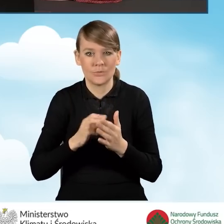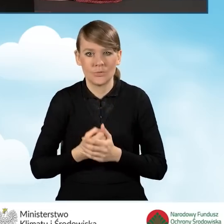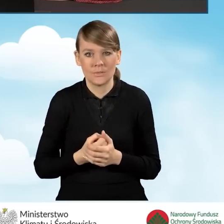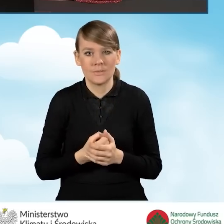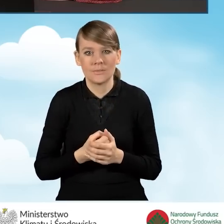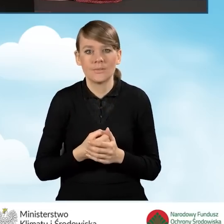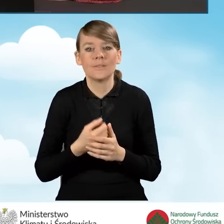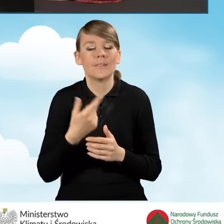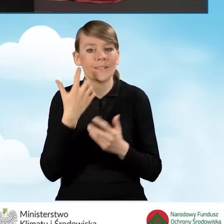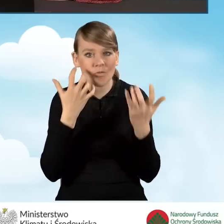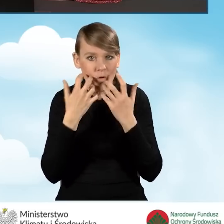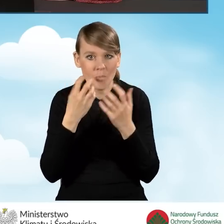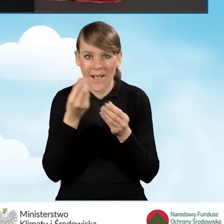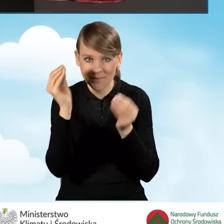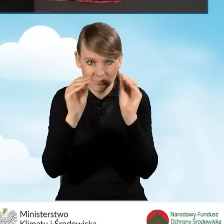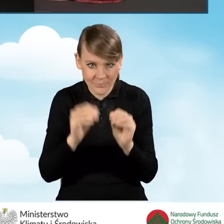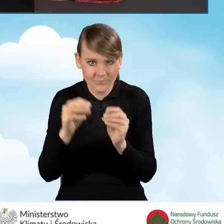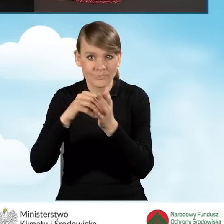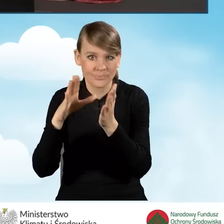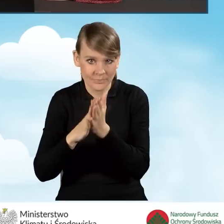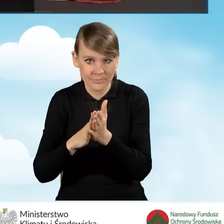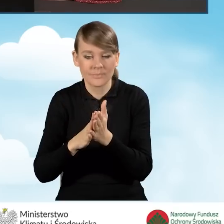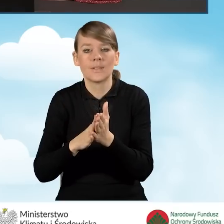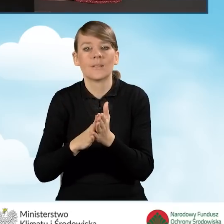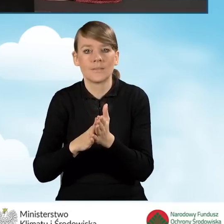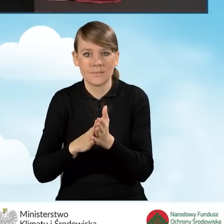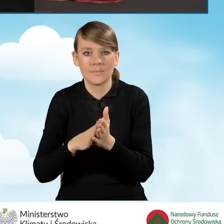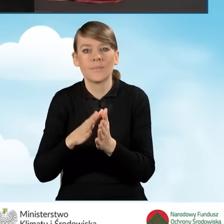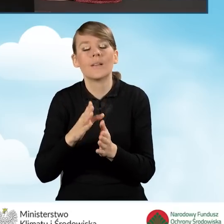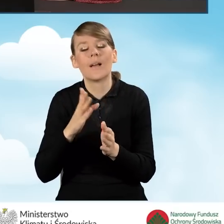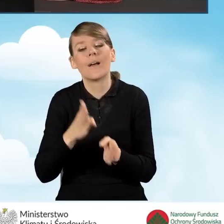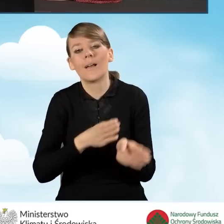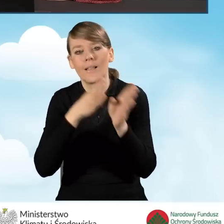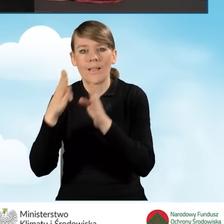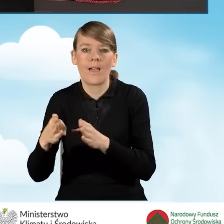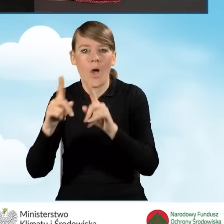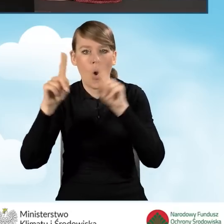dotychczasowe wprowadzone dane i przejść do okna głównego